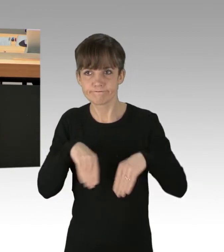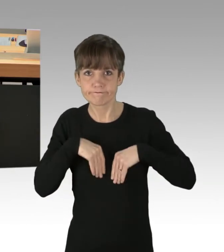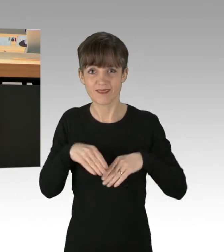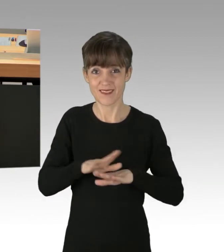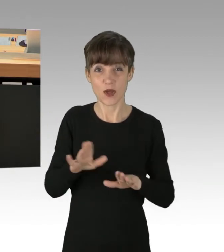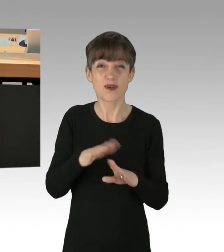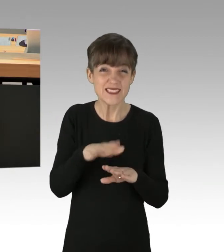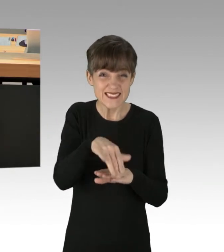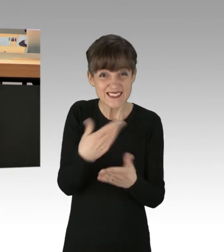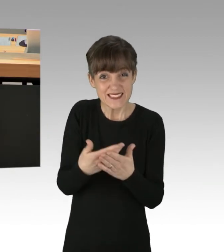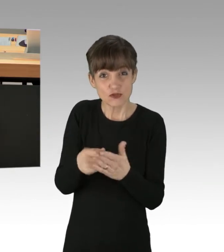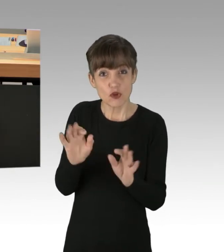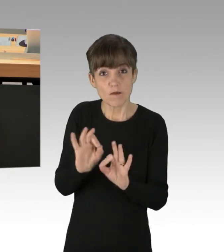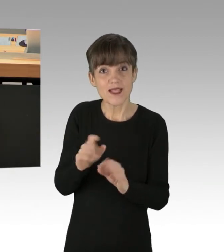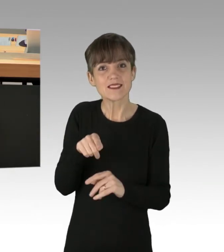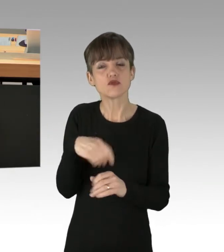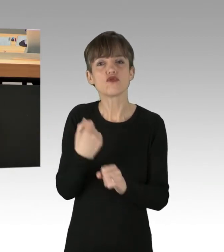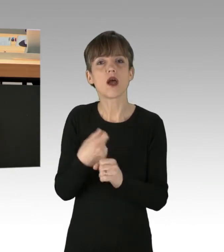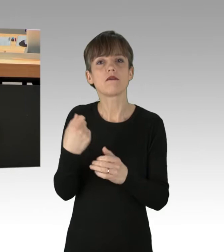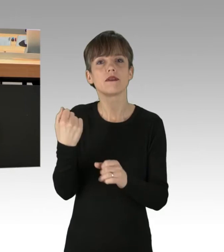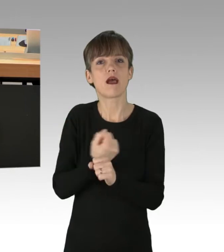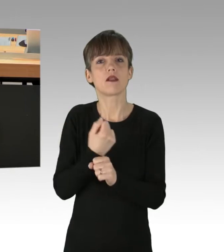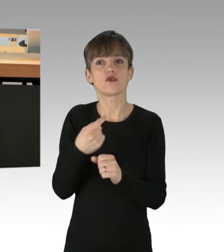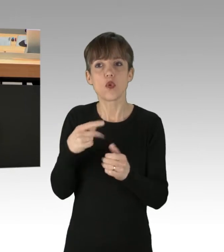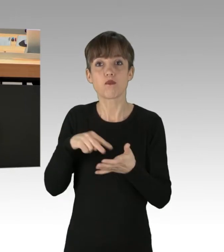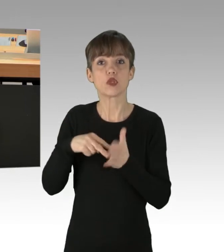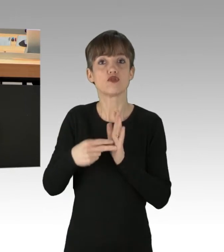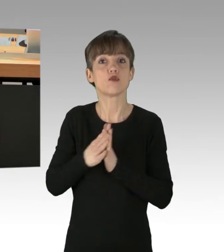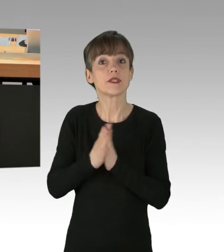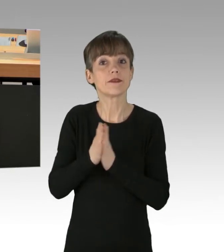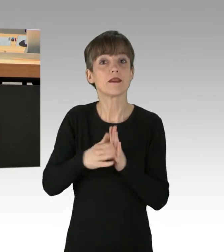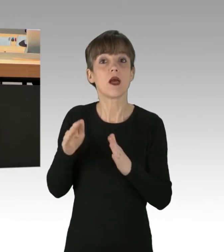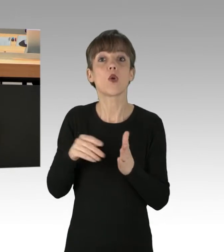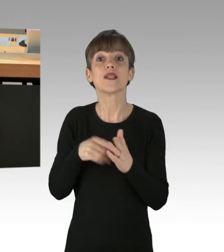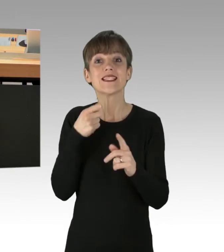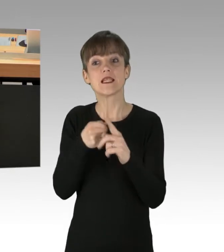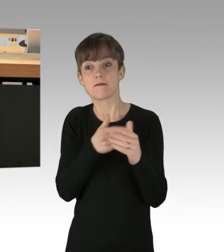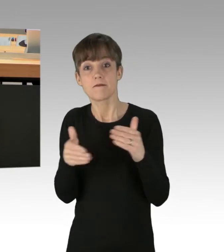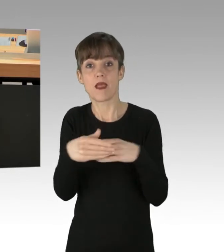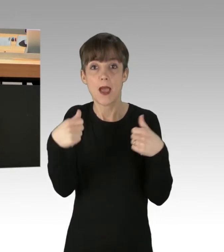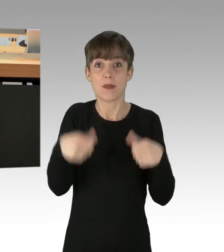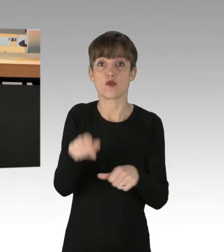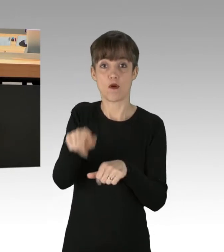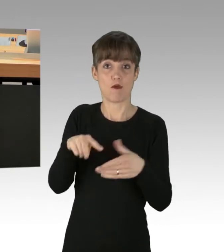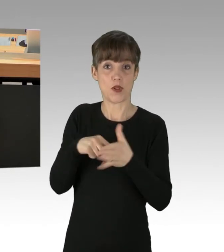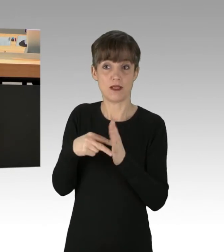dass diese Straftaten auch noch politisch motiviert sind, denn sie dienen der Erpressung, der Erpressung der Politik, des Parlaments.